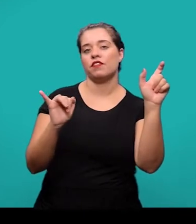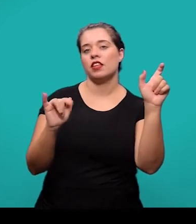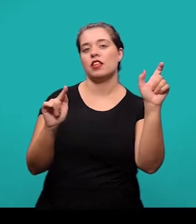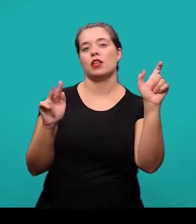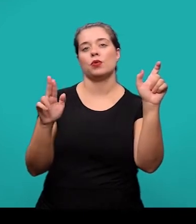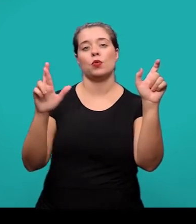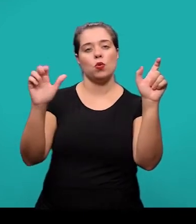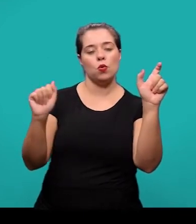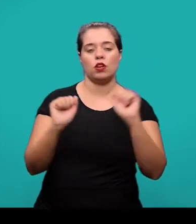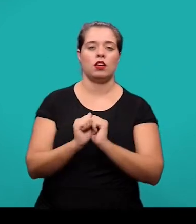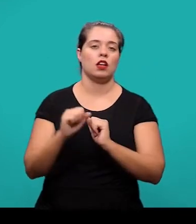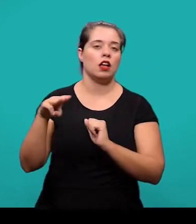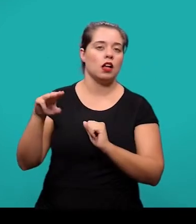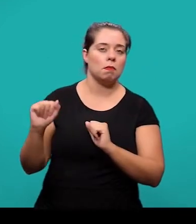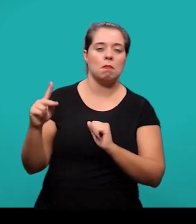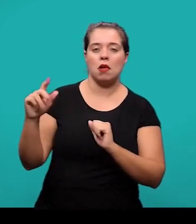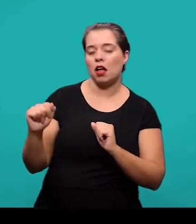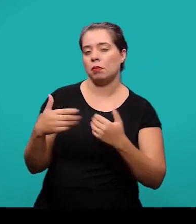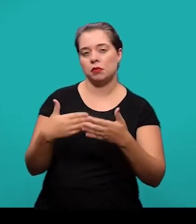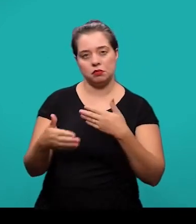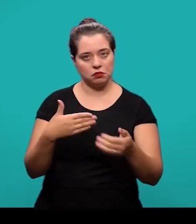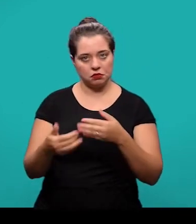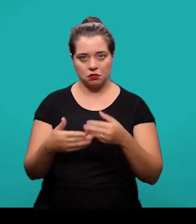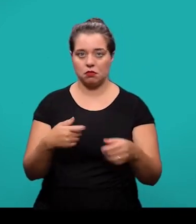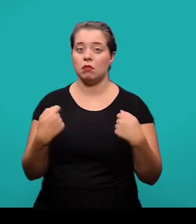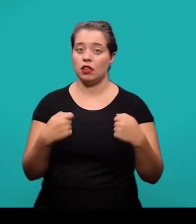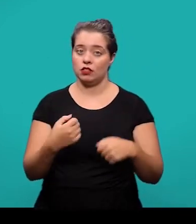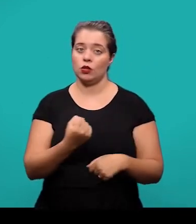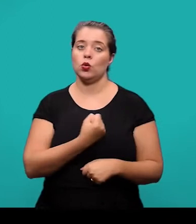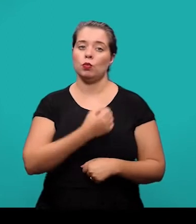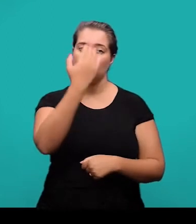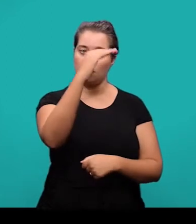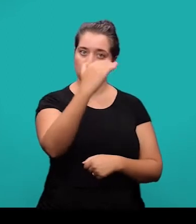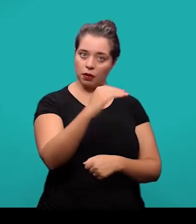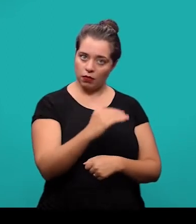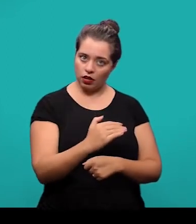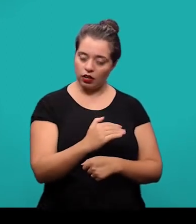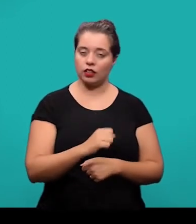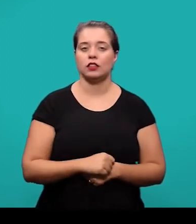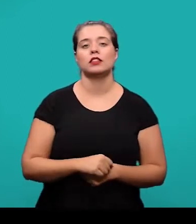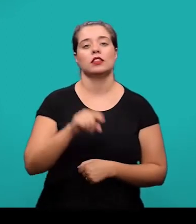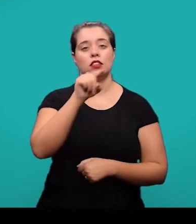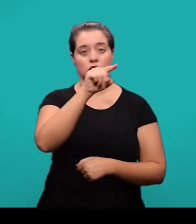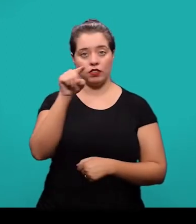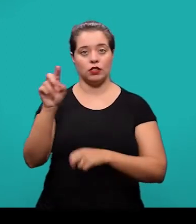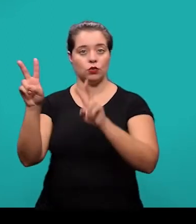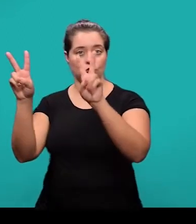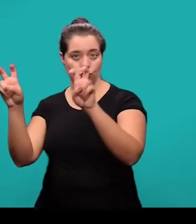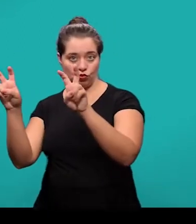seguida do número de ordem em que ocorre no texto, o travessão e o título. Nesse exemplo que nós temos na apresentação